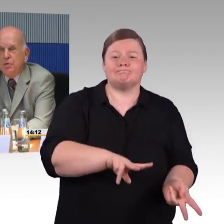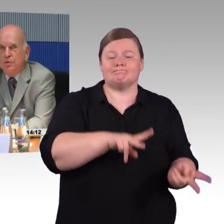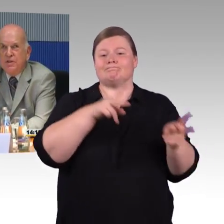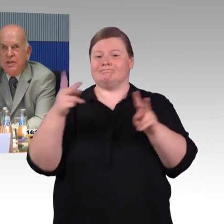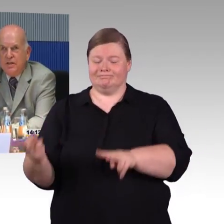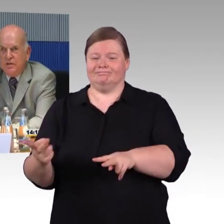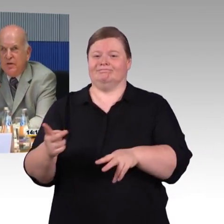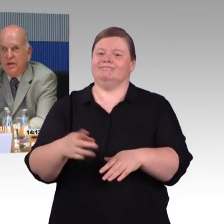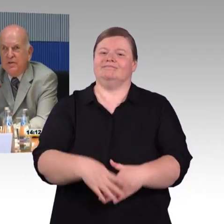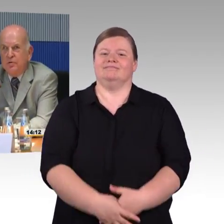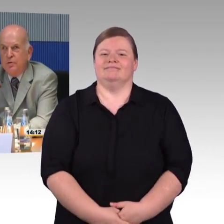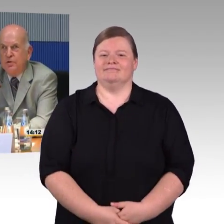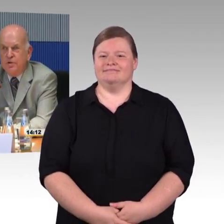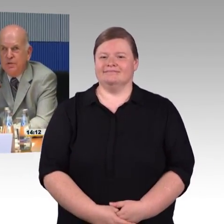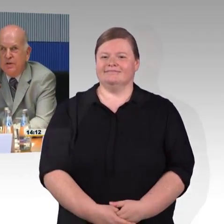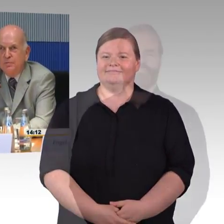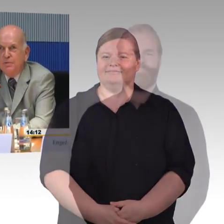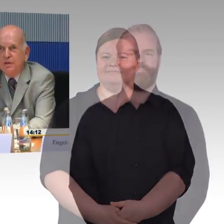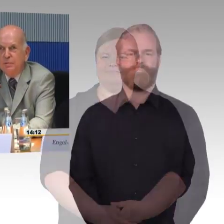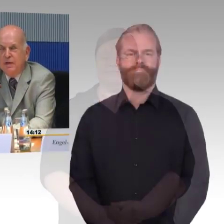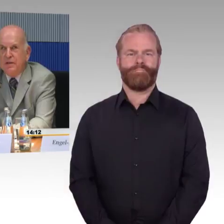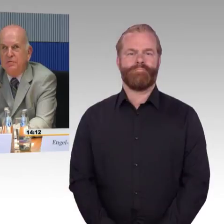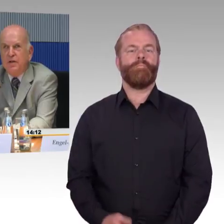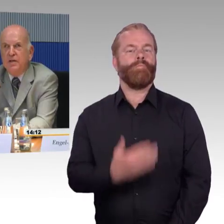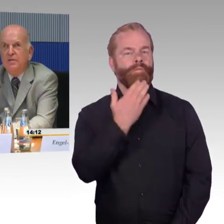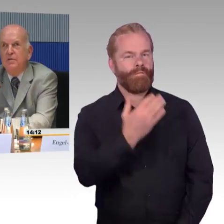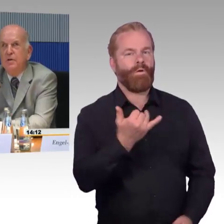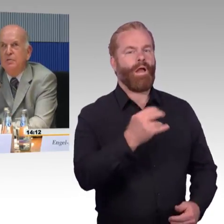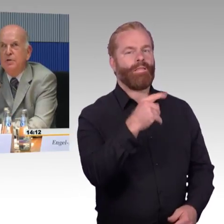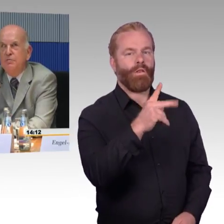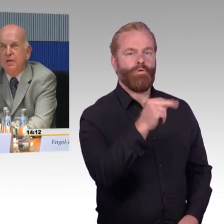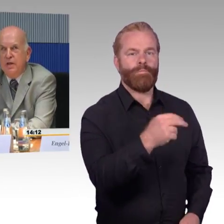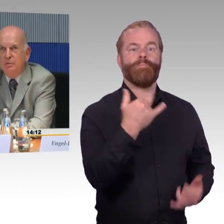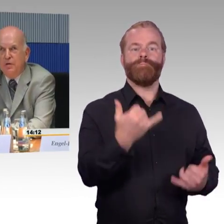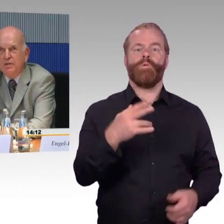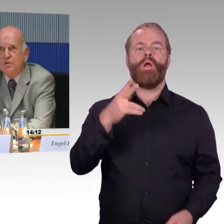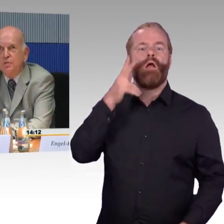Ich begrüße sehr, dass der Verkehrsausschuss sich mit dem Thema Barrierefreiheit im Schienenverkehr befasst